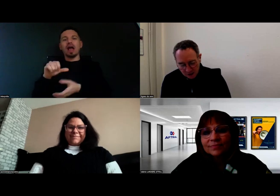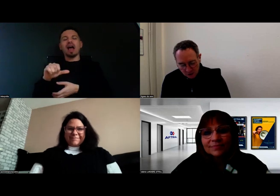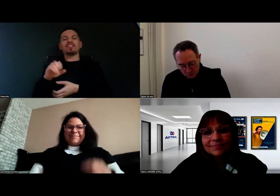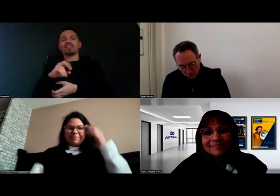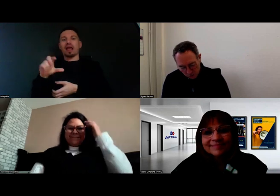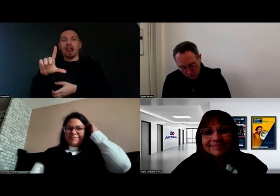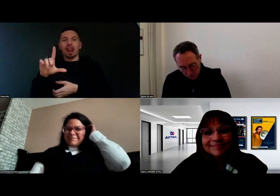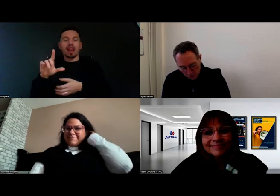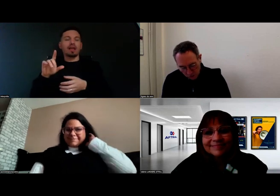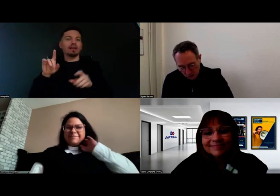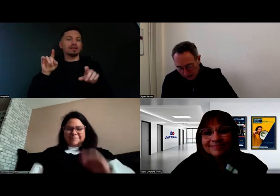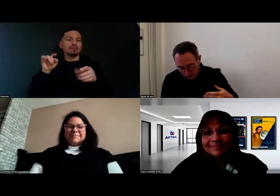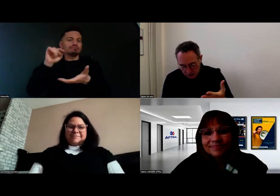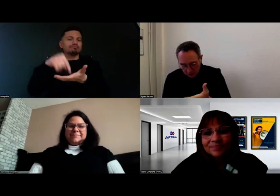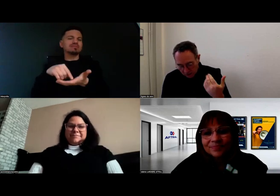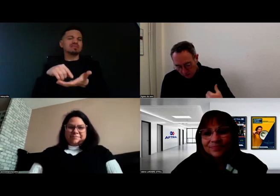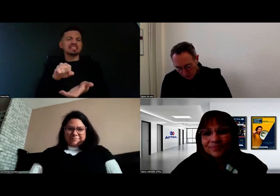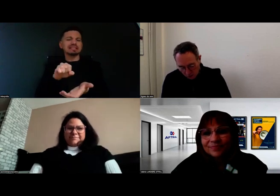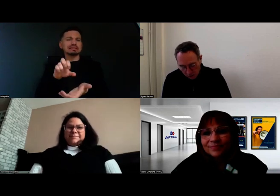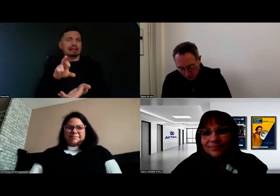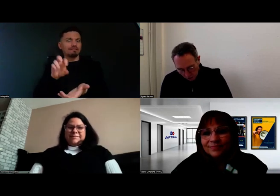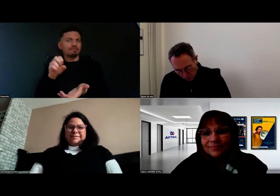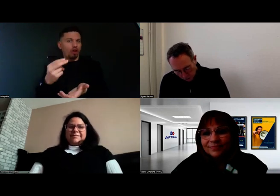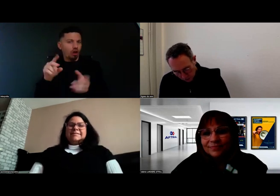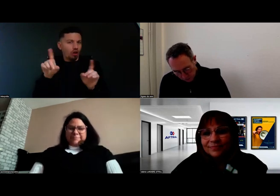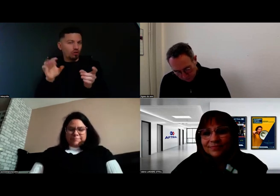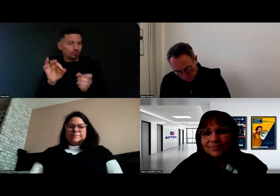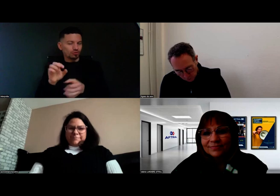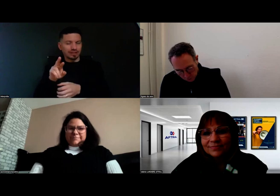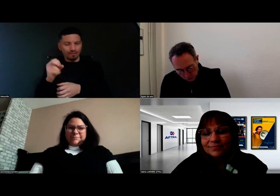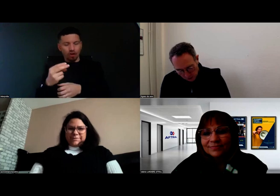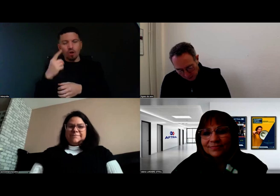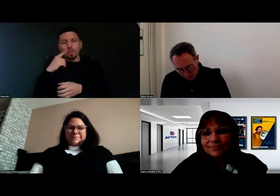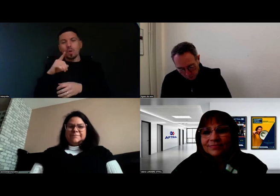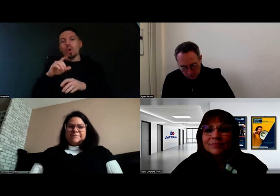pour accueillir notamment Aurore dans leur cursus.